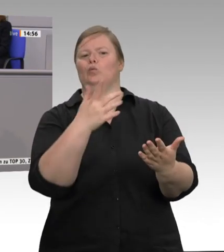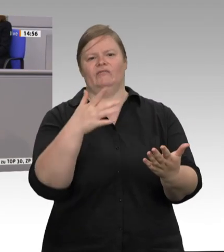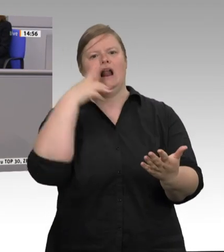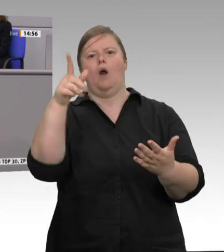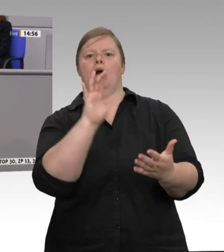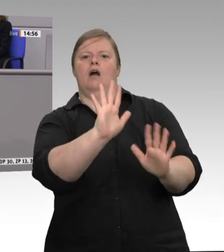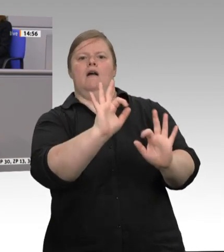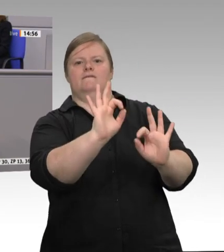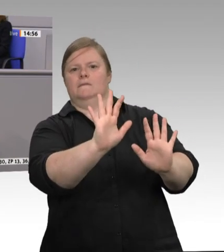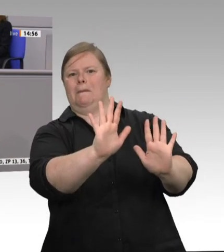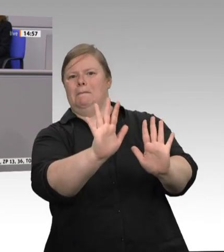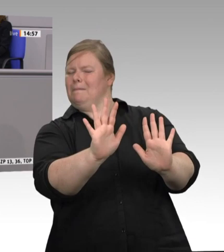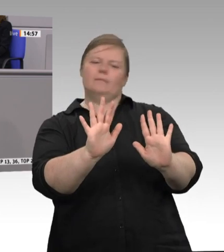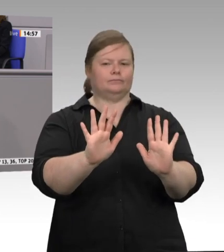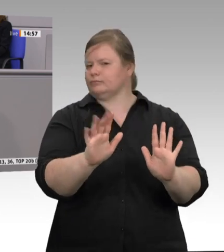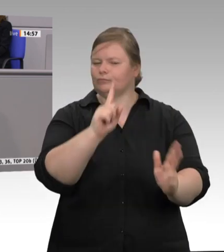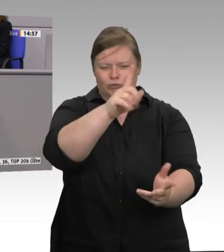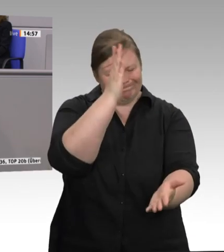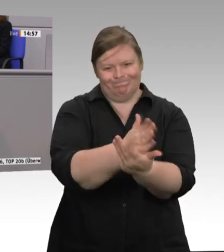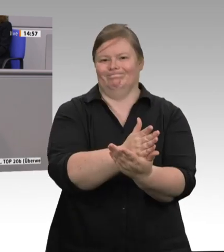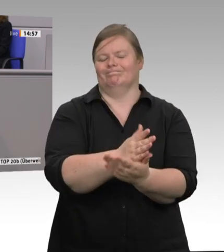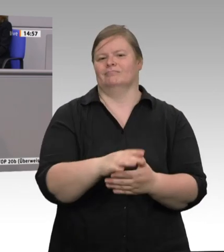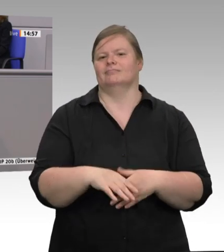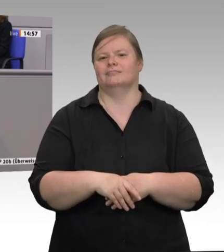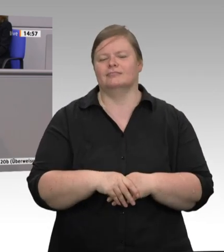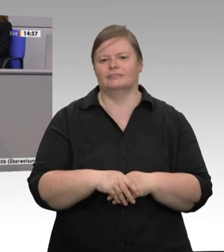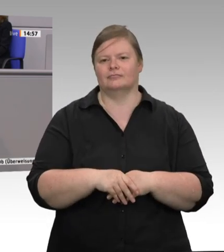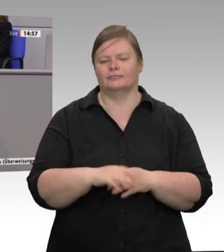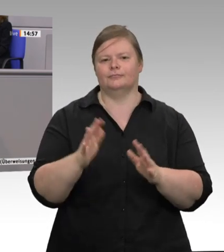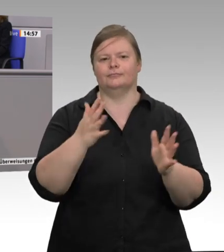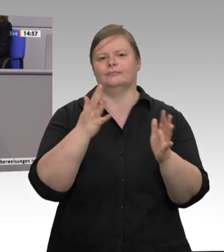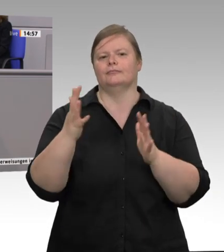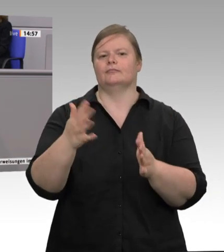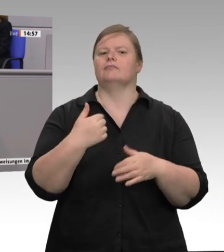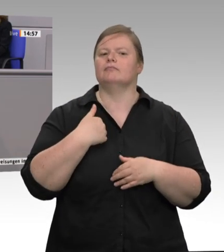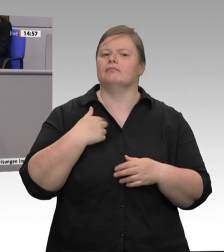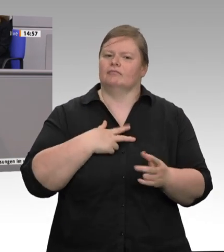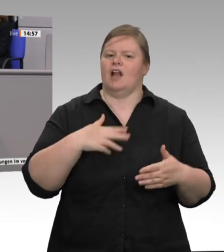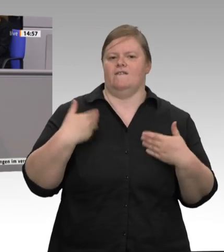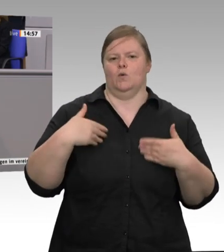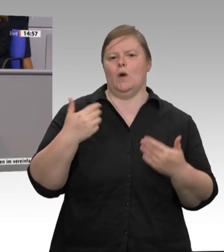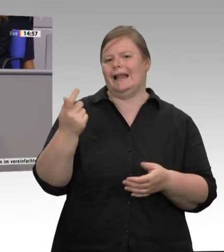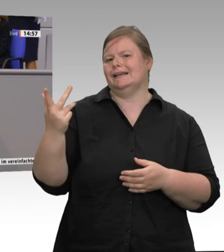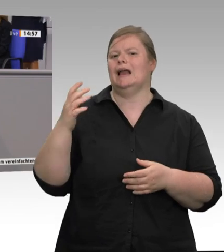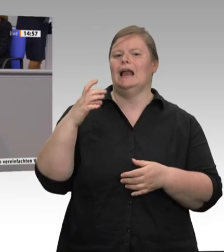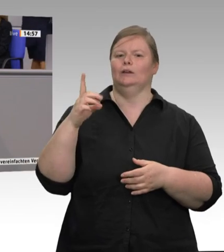bestärken –, regionale Schlachthofstrukturen zu fördern und neu aufzubauen. Viele Bäuerinnen und Bauern – das will ich Ihnen sagen – wollen die Veränderung;